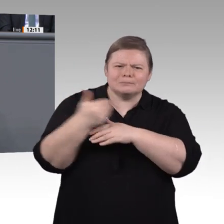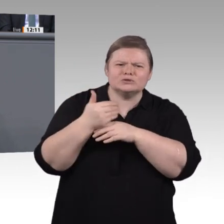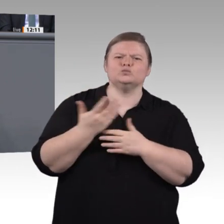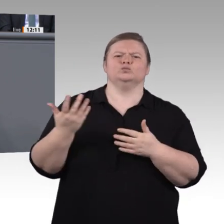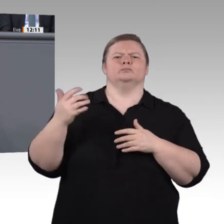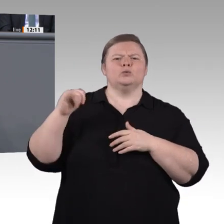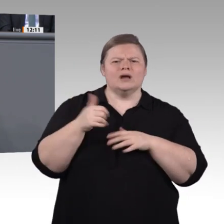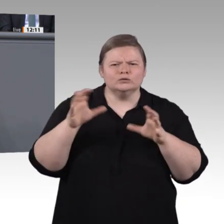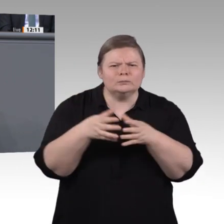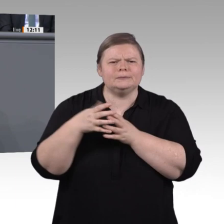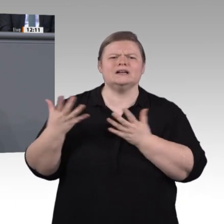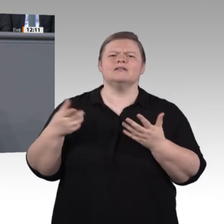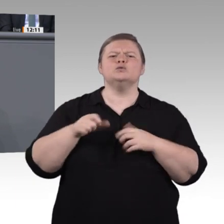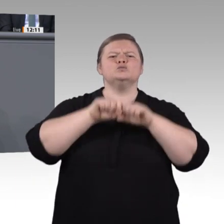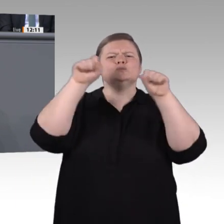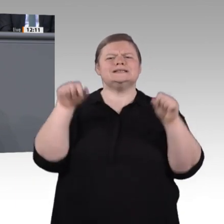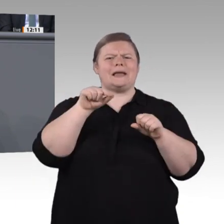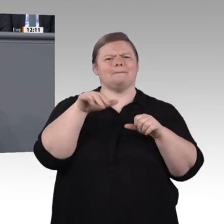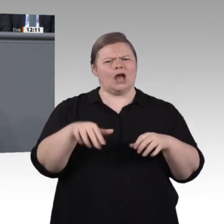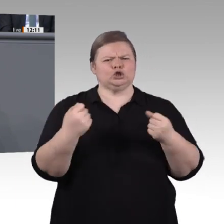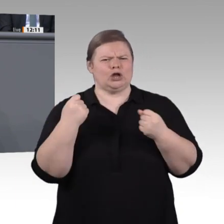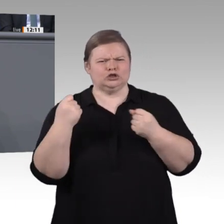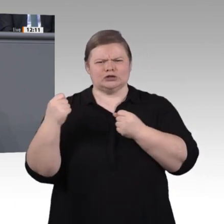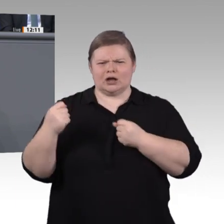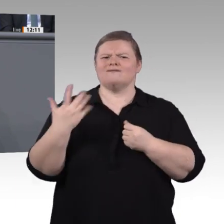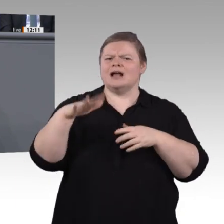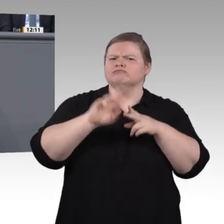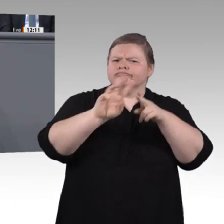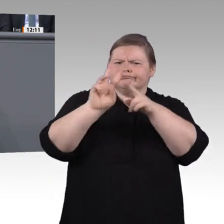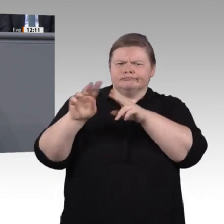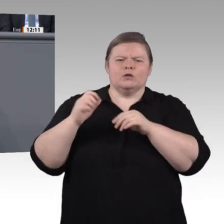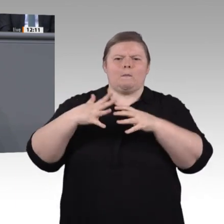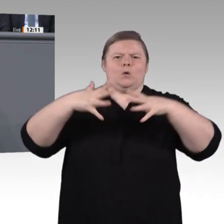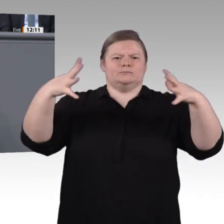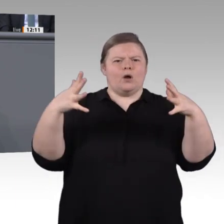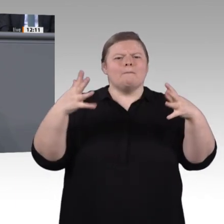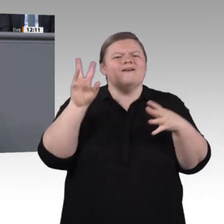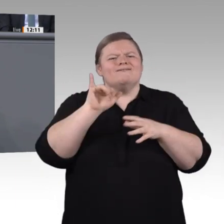richten sich dann am Ende nicht nur an die Politik, an alle politischen Ebenen, sondern vor allem auch